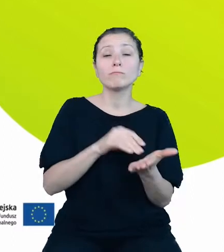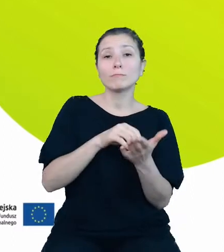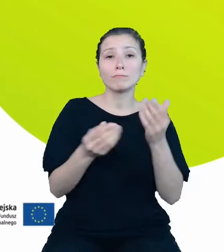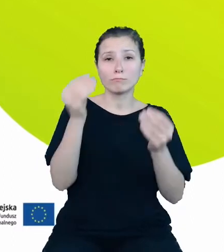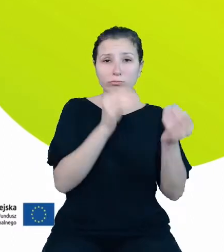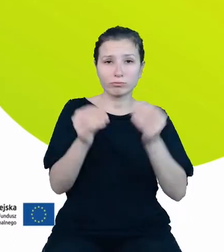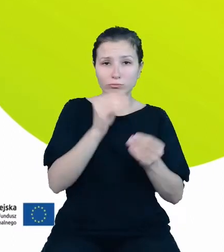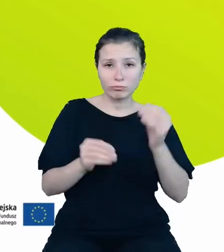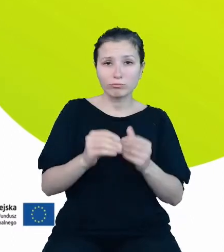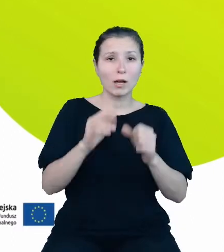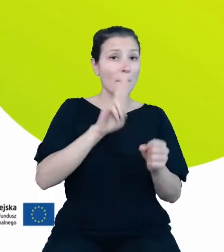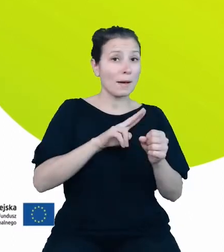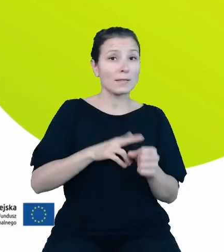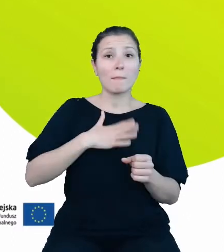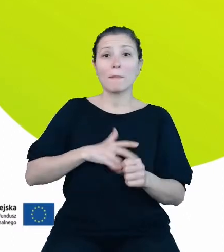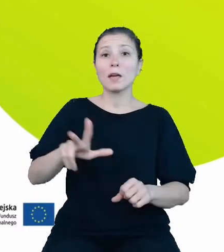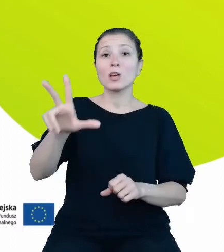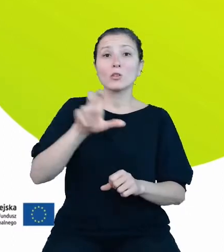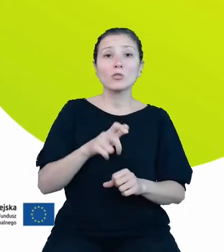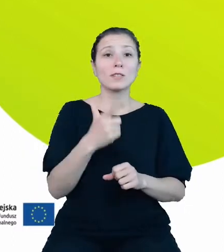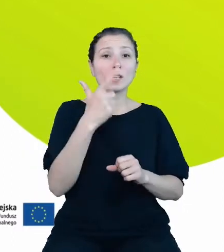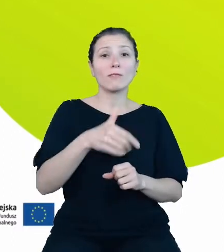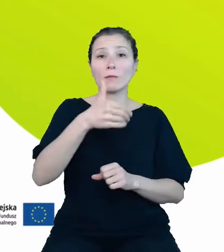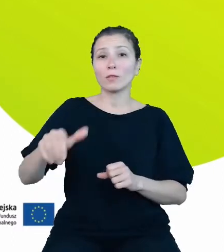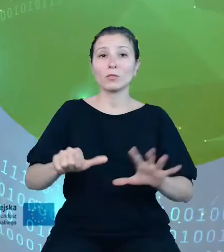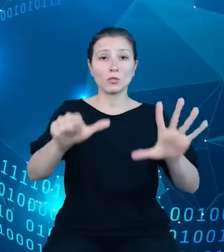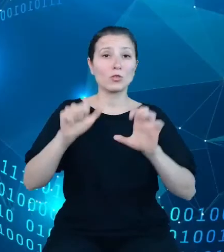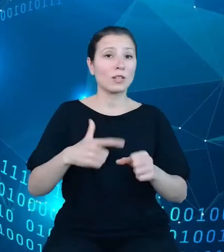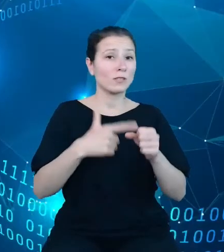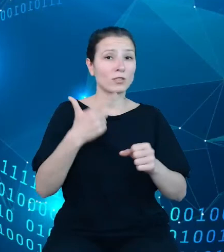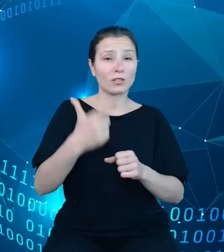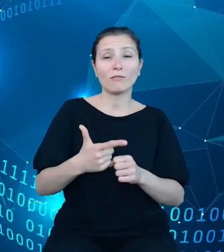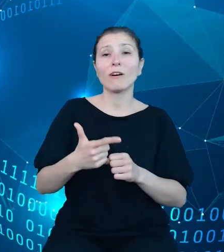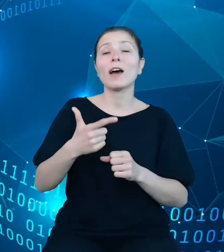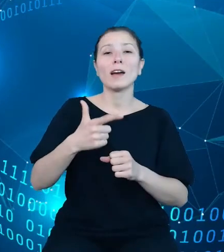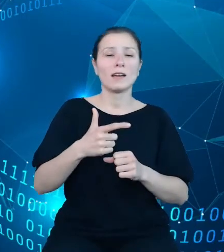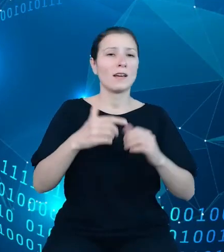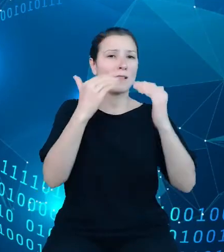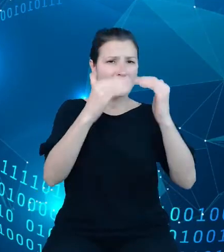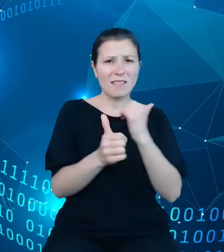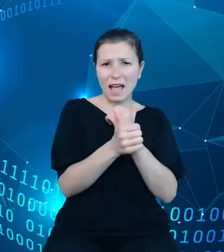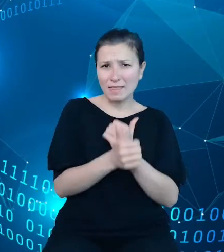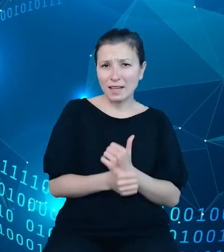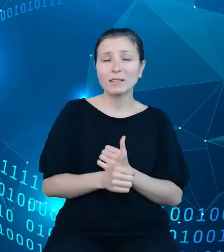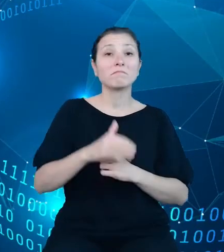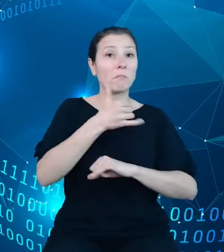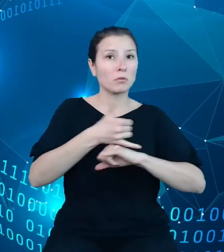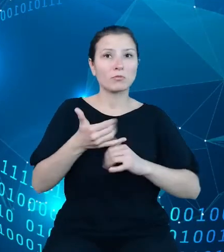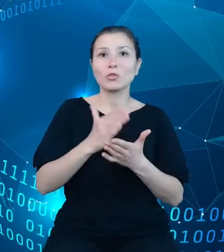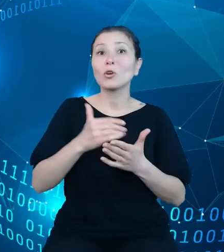302 622 000 rekordów. I podkreślam, że jest to tylko liczba dotycząca wyłącznie